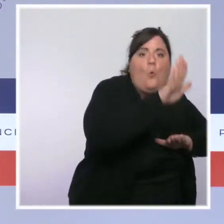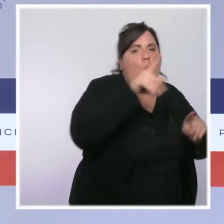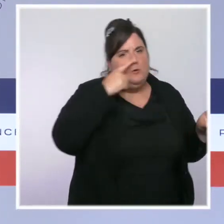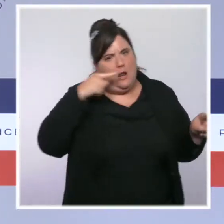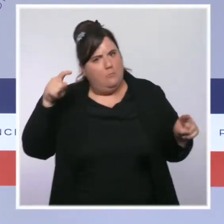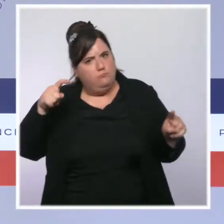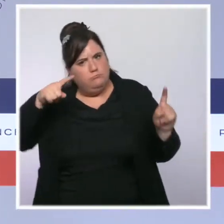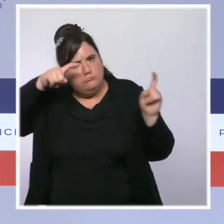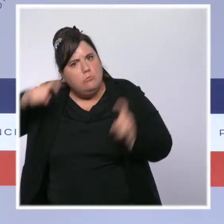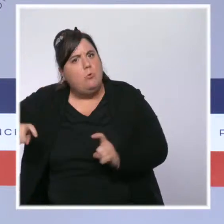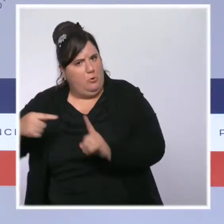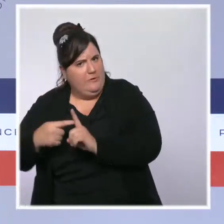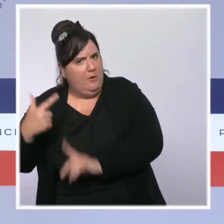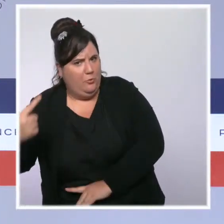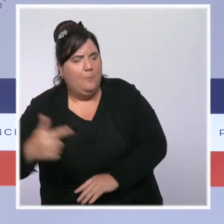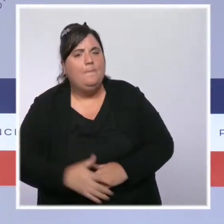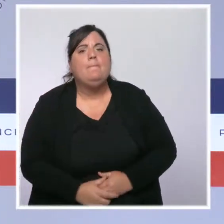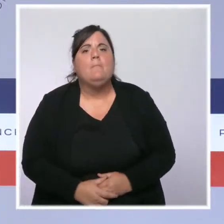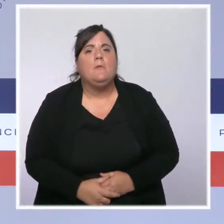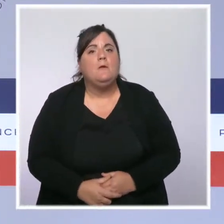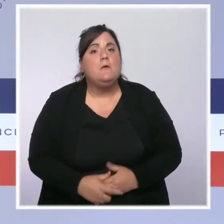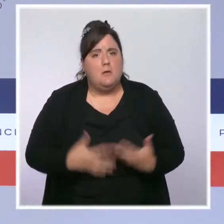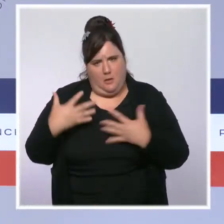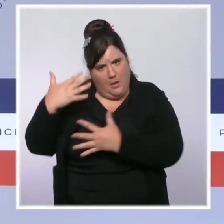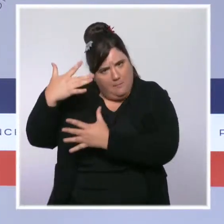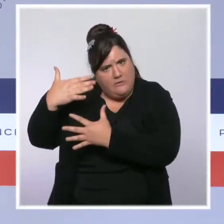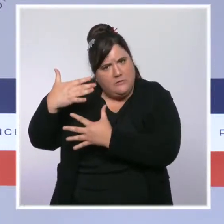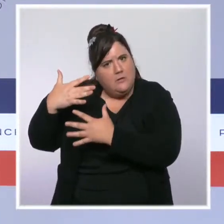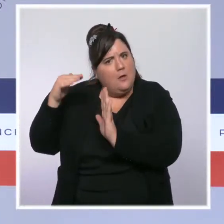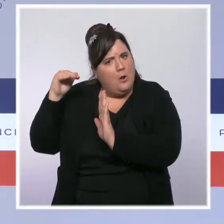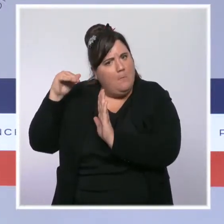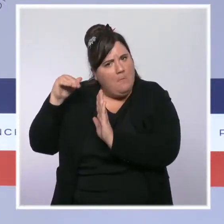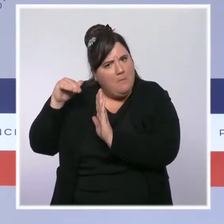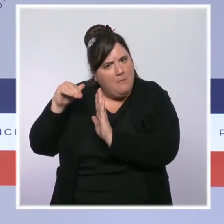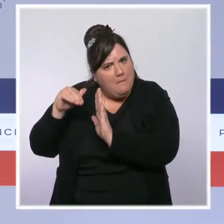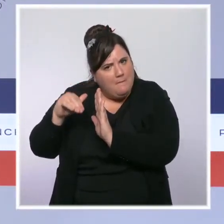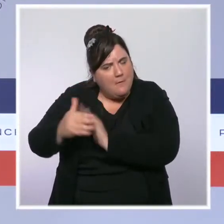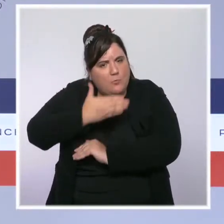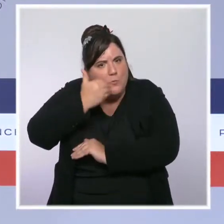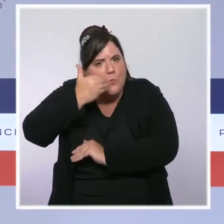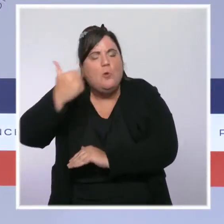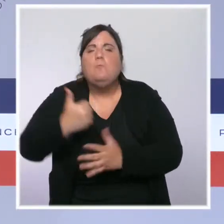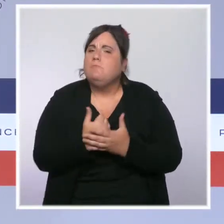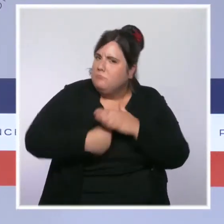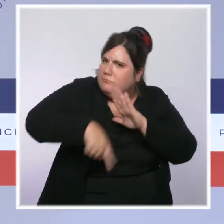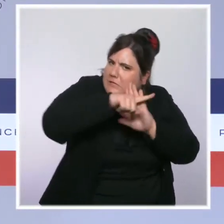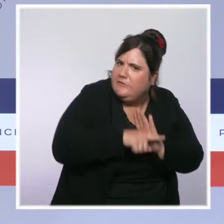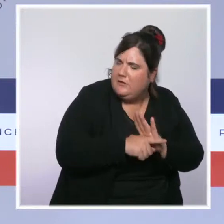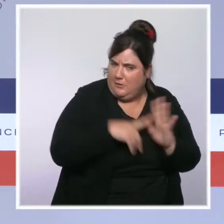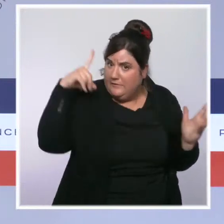en Martinique diminue depuis plusieurs jours. C'est la preuve que nos mesures de freinage difficiles mais nécessaires,